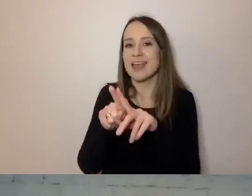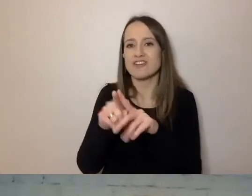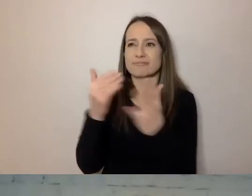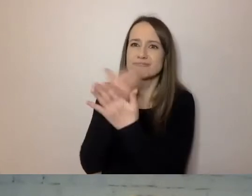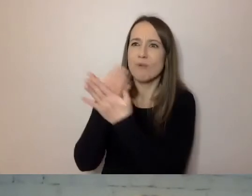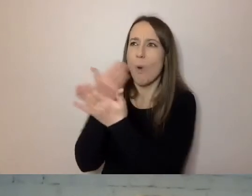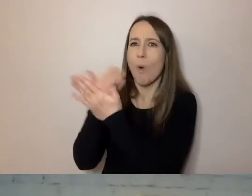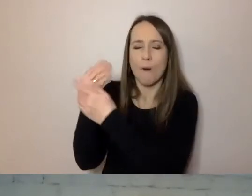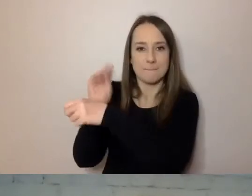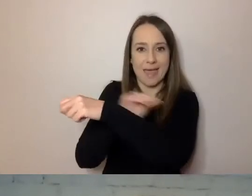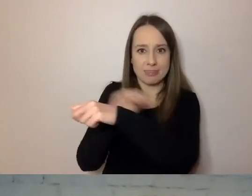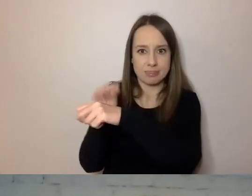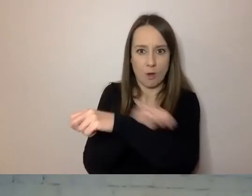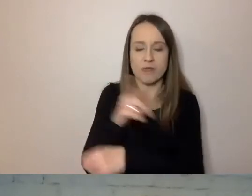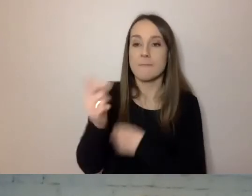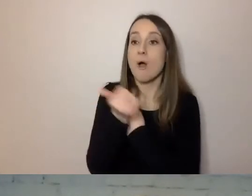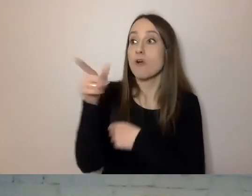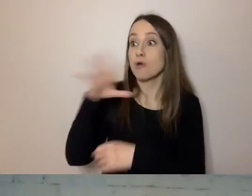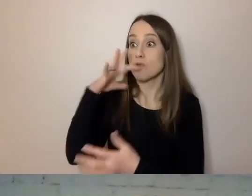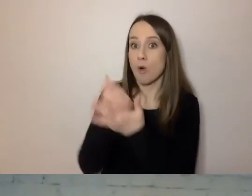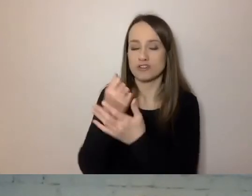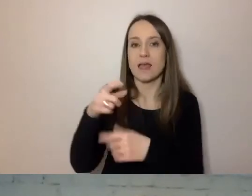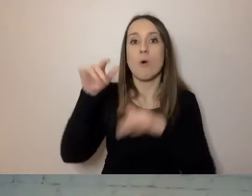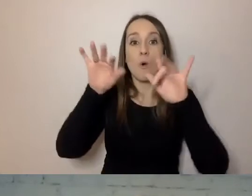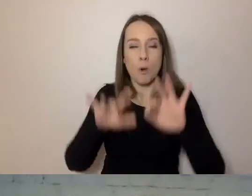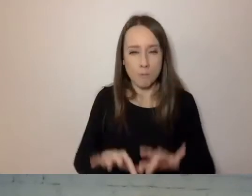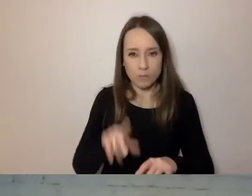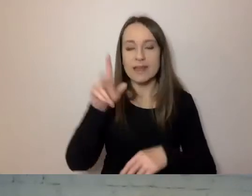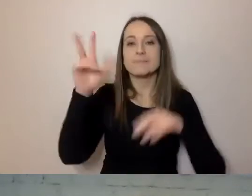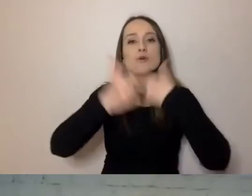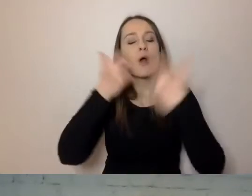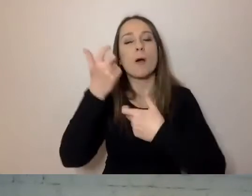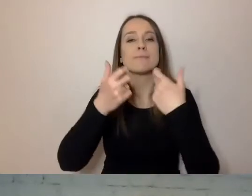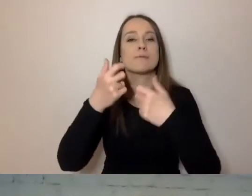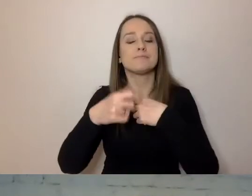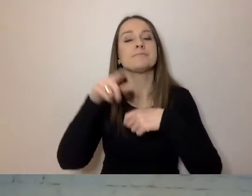Użyli komputerów do matematycznej analizy dokumentów.